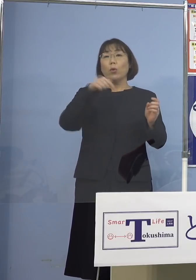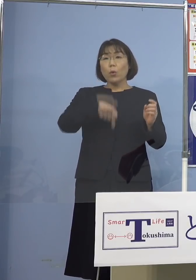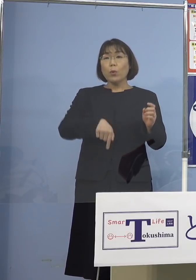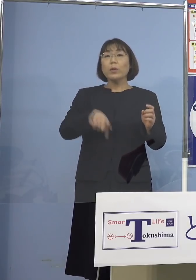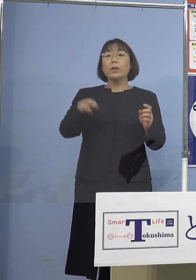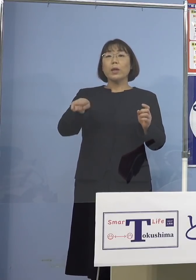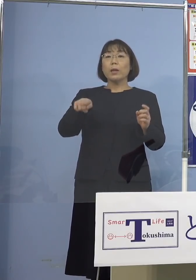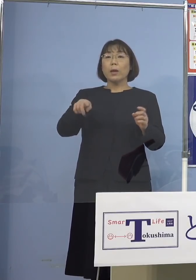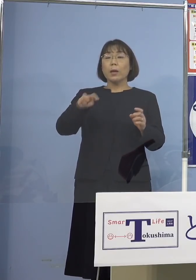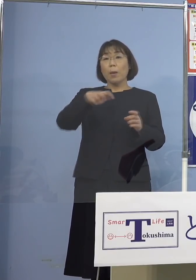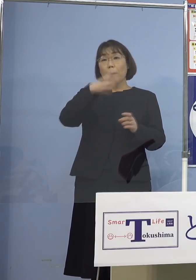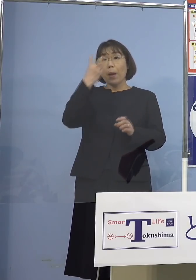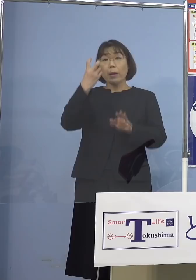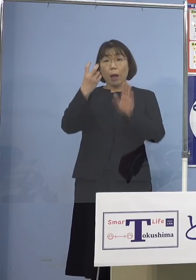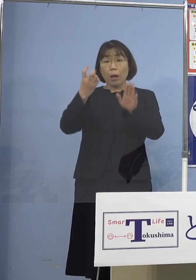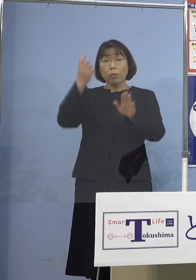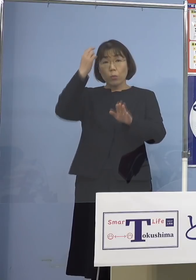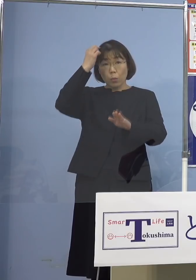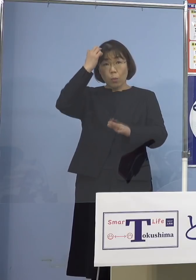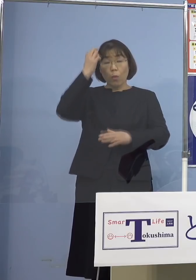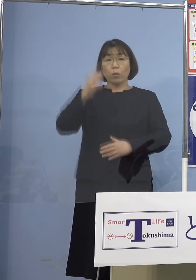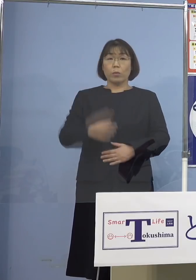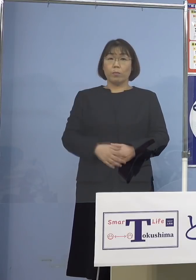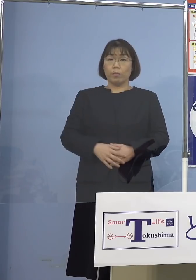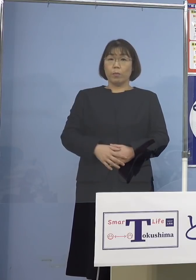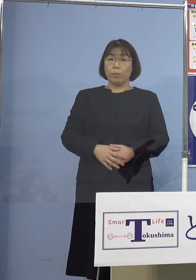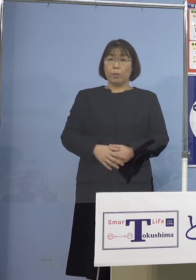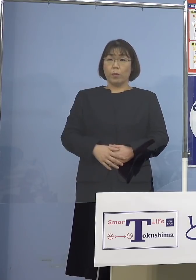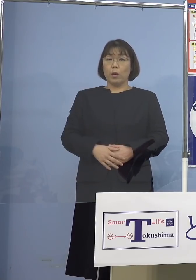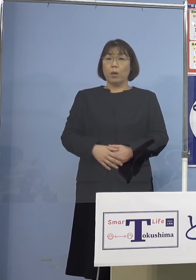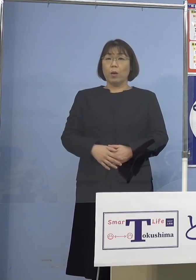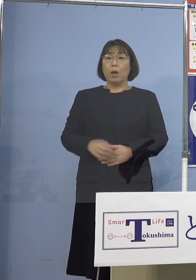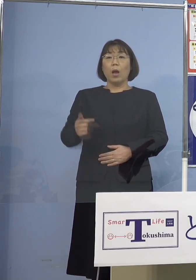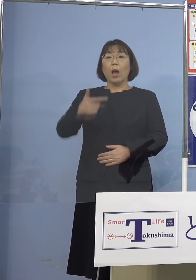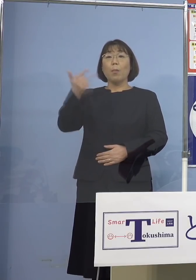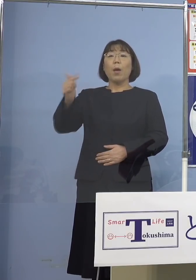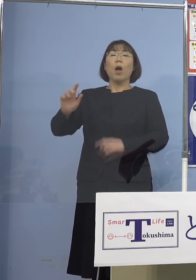発見されてくると まだまだ一部、大都市部の東京（都）とか